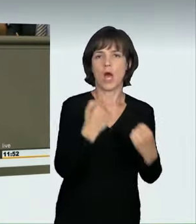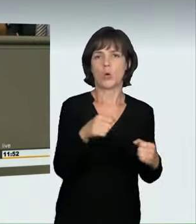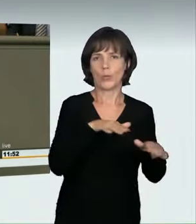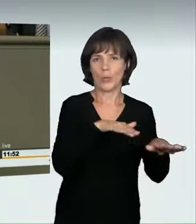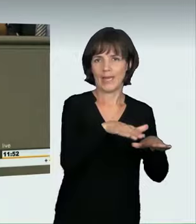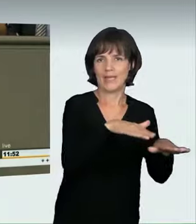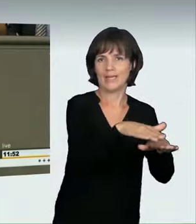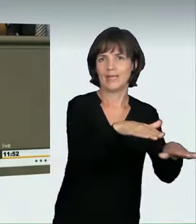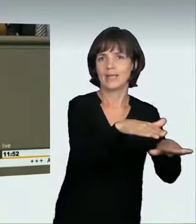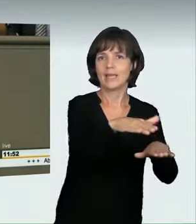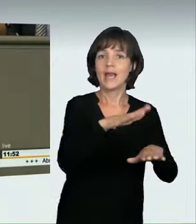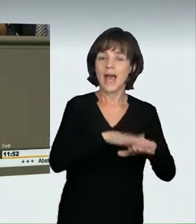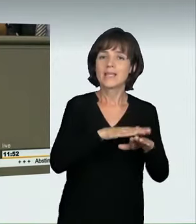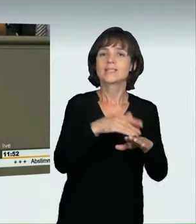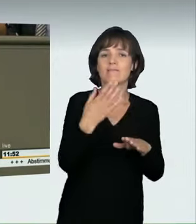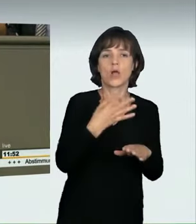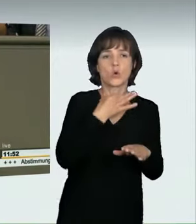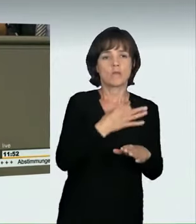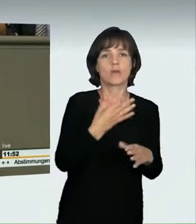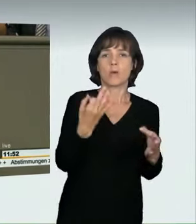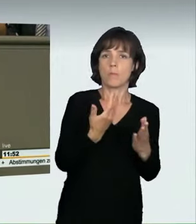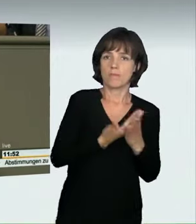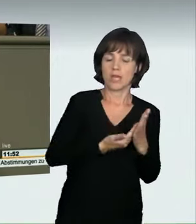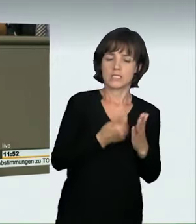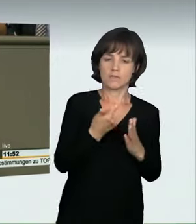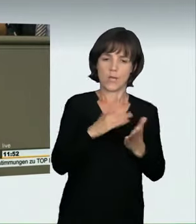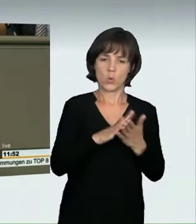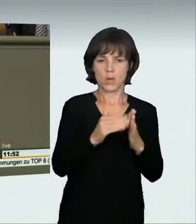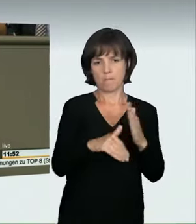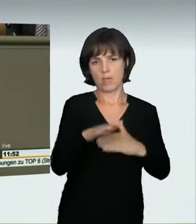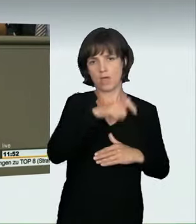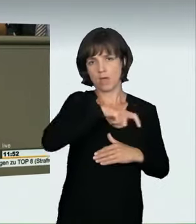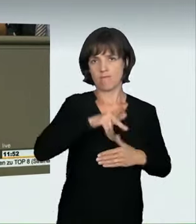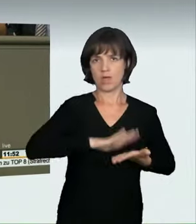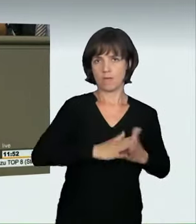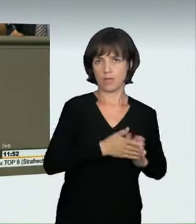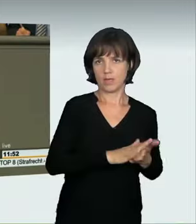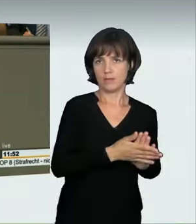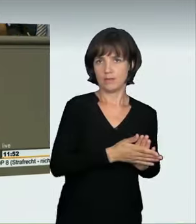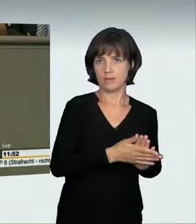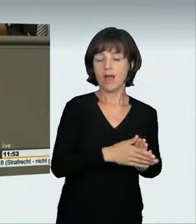dass sich zwei oder mehr Menschen verabredet haben. Da aber die meisten Unfälle ganz allgemein mit Raserei bzw.